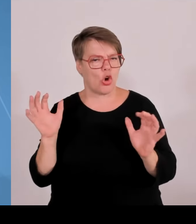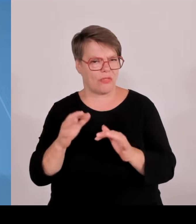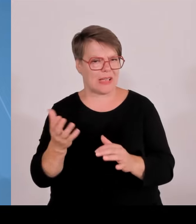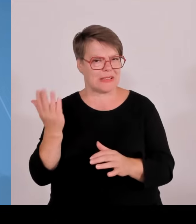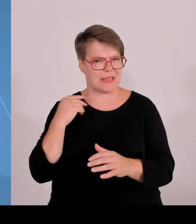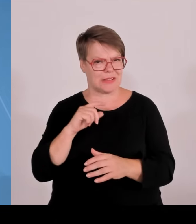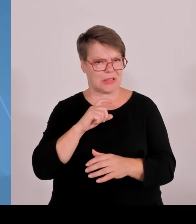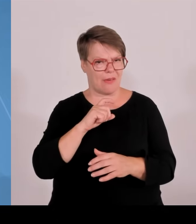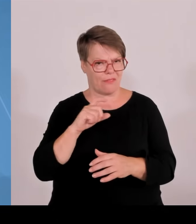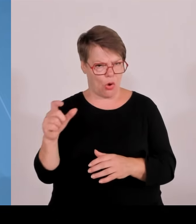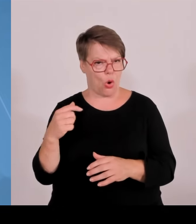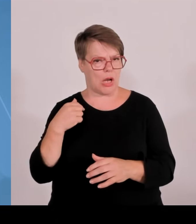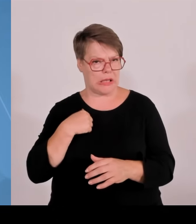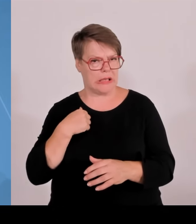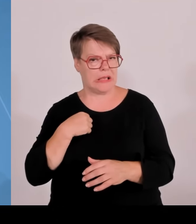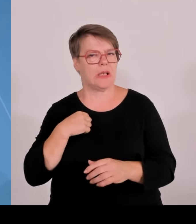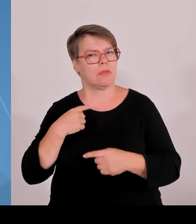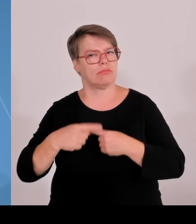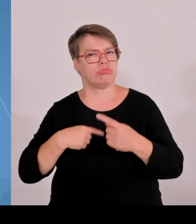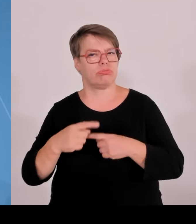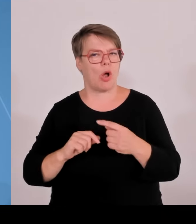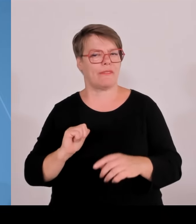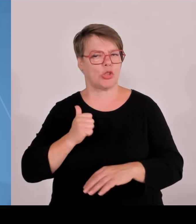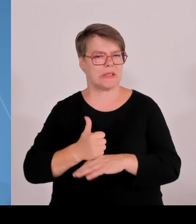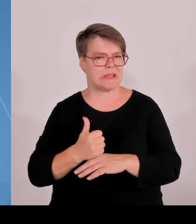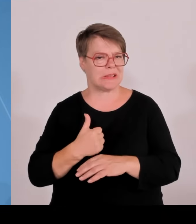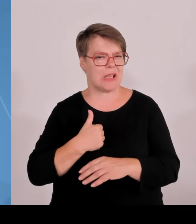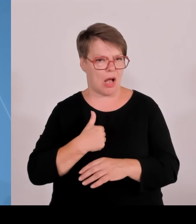Stattdessen müssen die Länder, müssen die Einrichtungen zurechtkommen mit